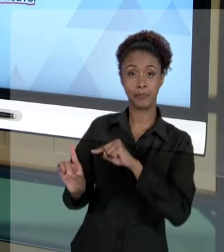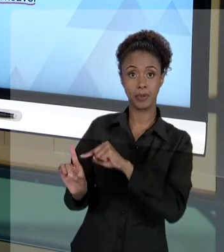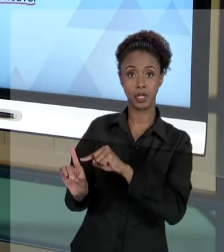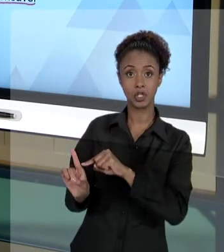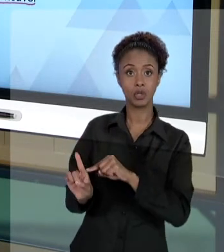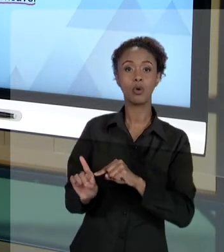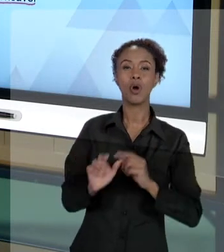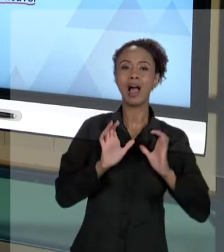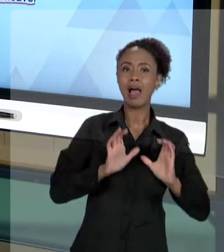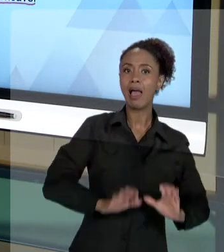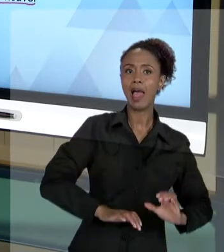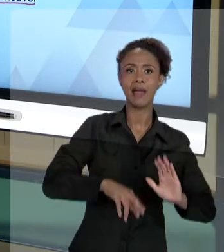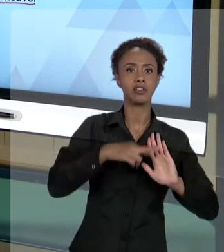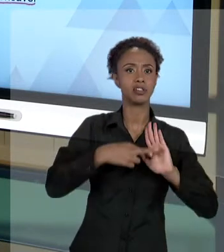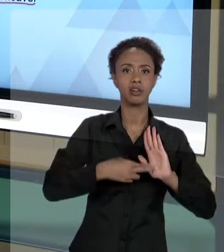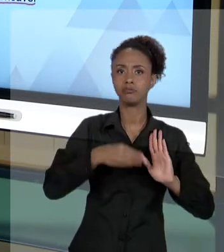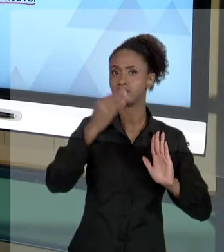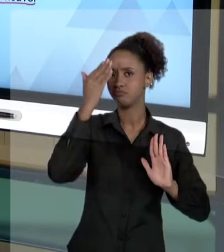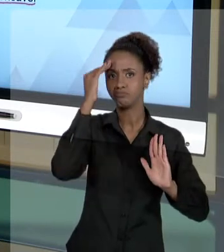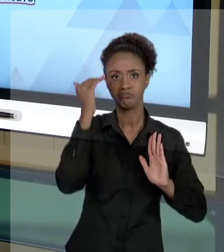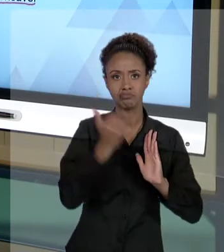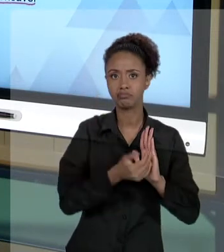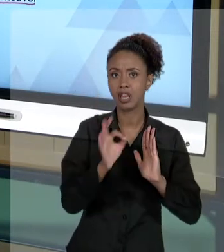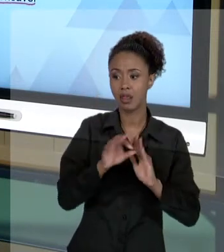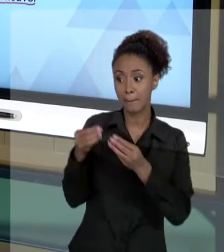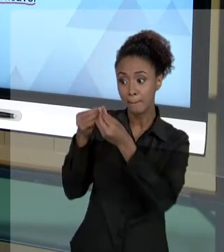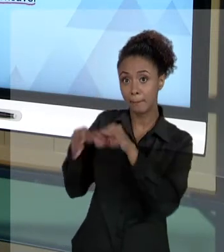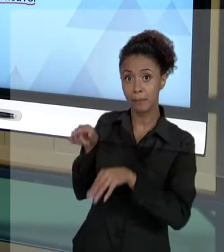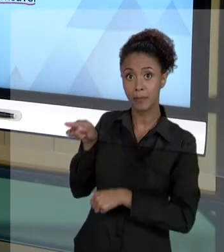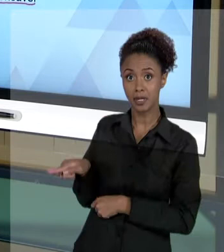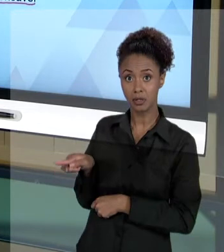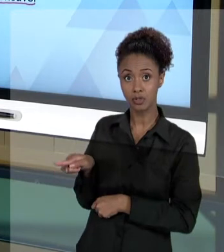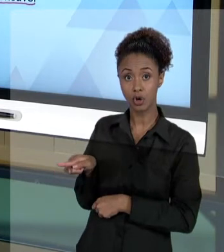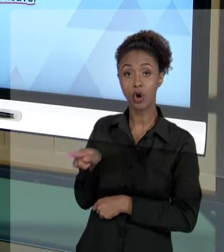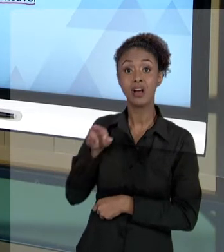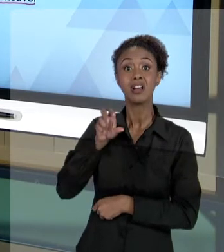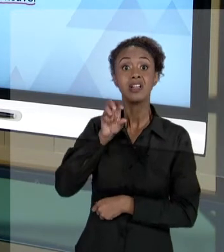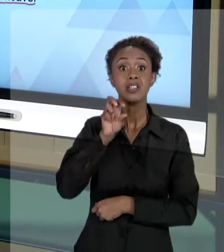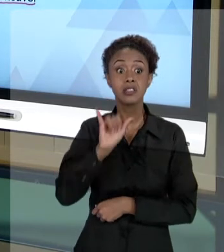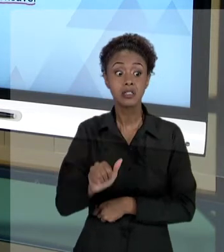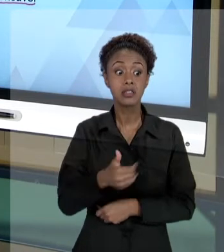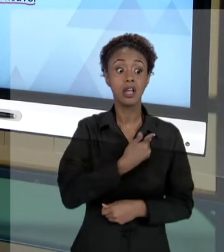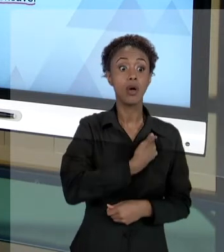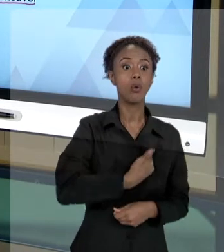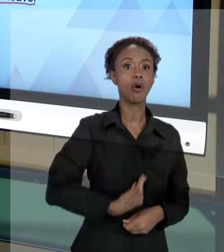QUE ESTAMOS MENCIONANDO AQUI, CAUSE DANOS A TERCEIROS, SE O ESTADO TIVER QUE DESEMBOLSAR PARA